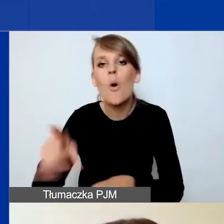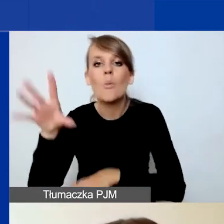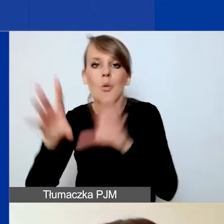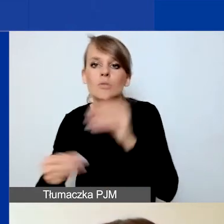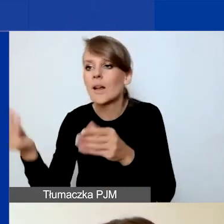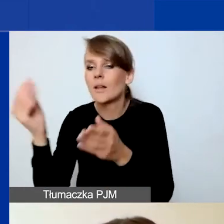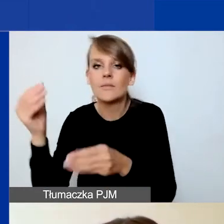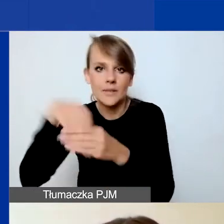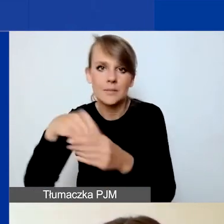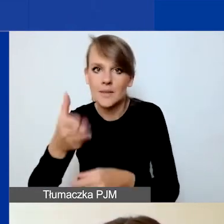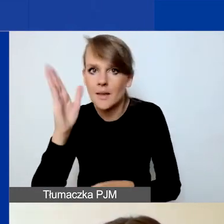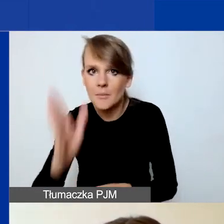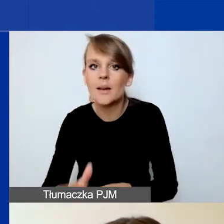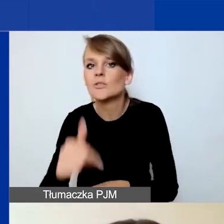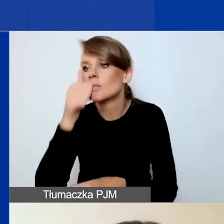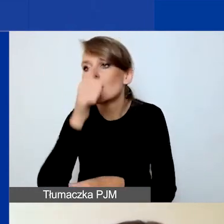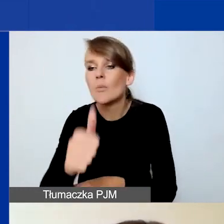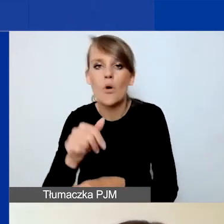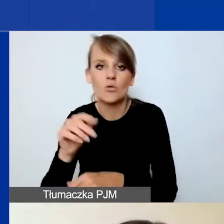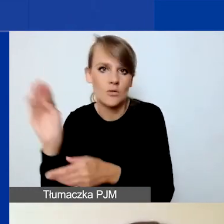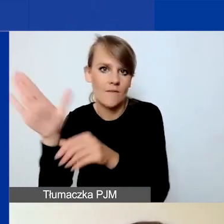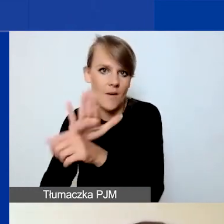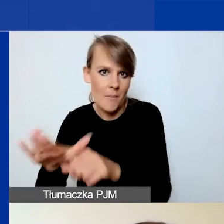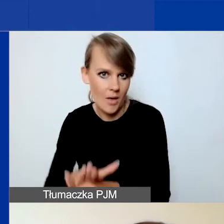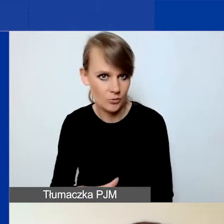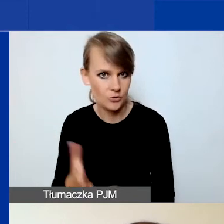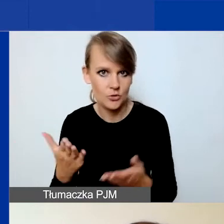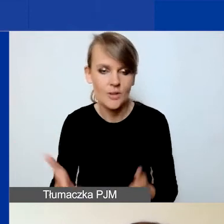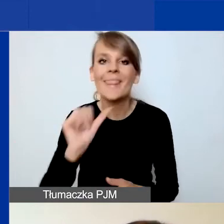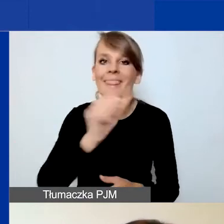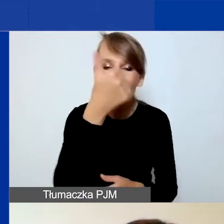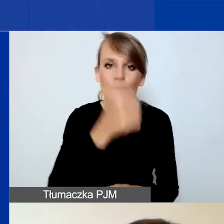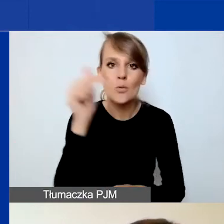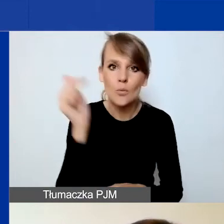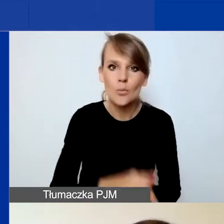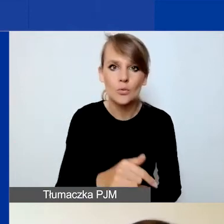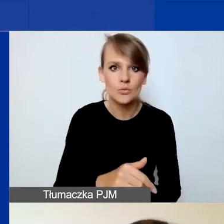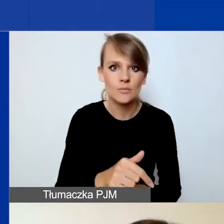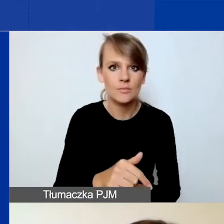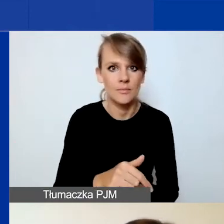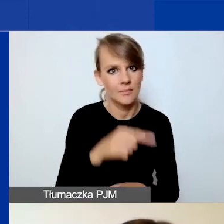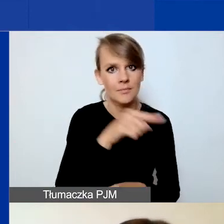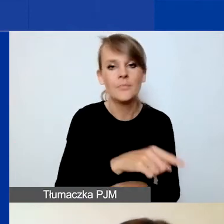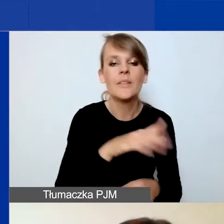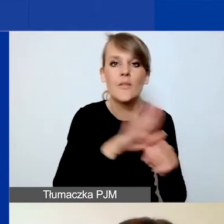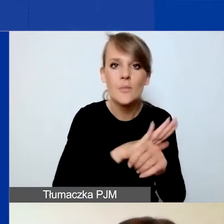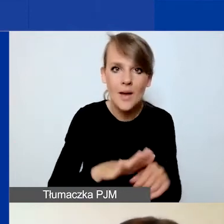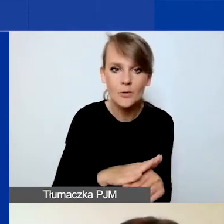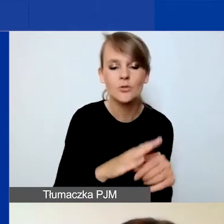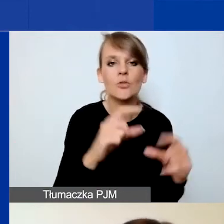nie będziecie mogli wypełnić prawidłowo budżetu. Więc tutaj najpierw musicie co najmniej wypełnić pola dotyczące działań,